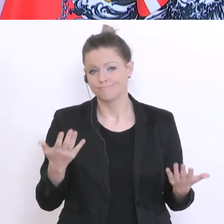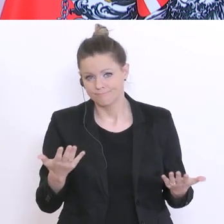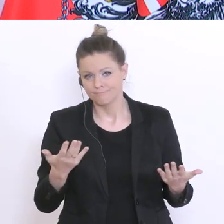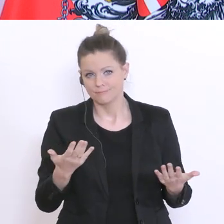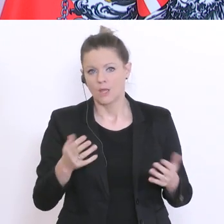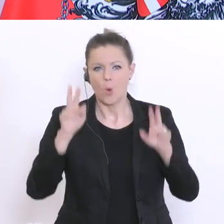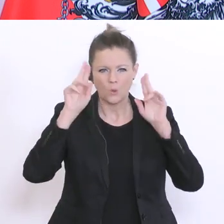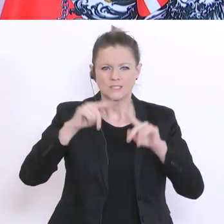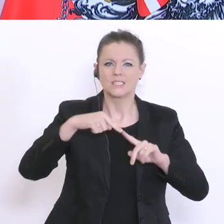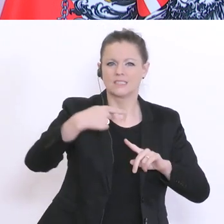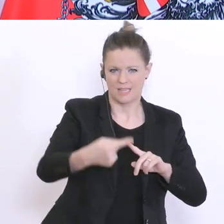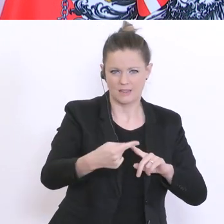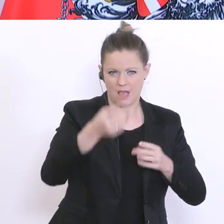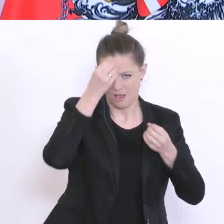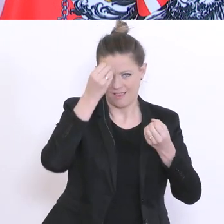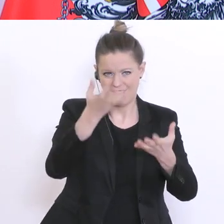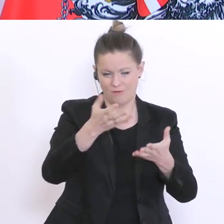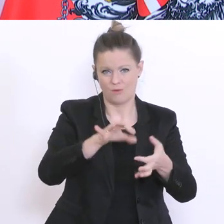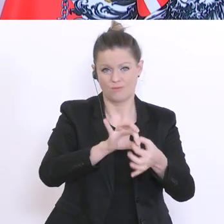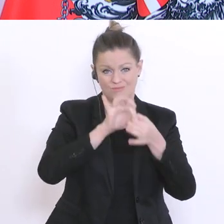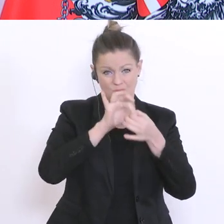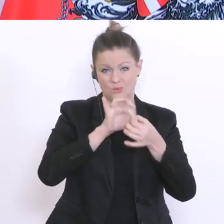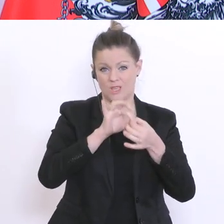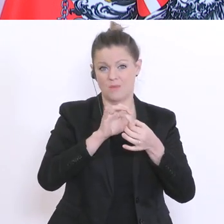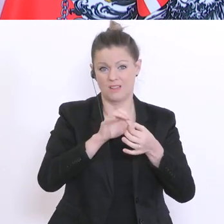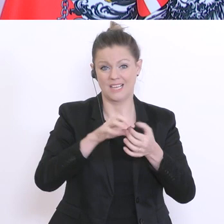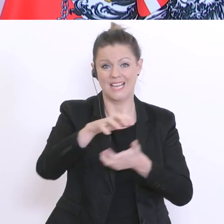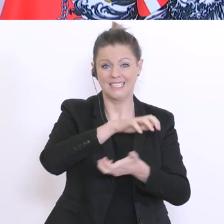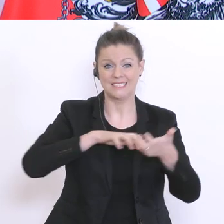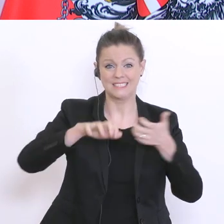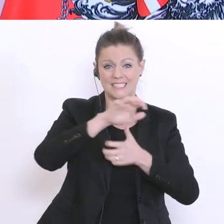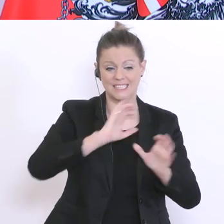gekoppelt klarerweise an die Entscheidungen des Krisenstabes und der Regierungsspitze.